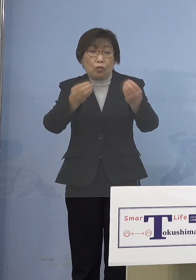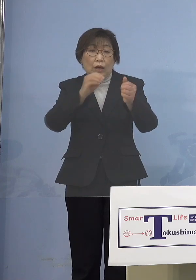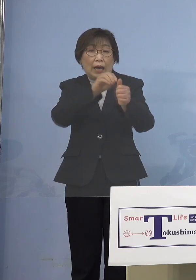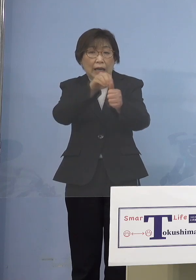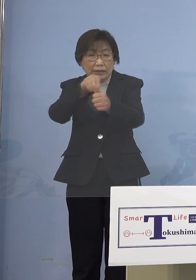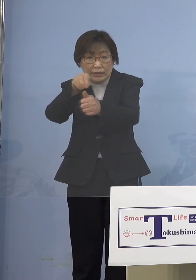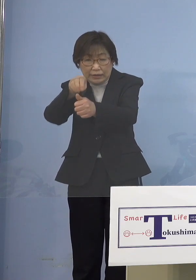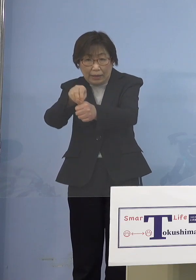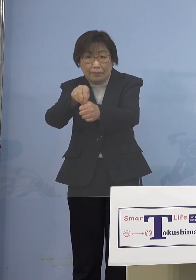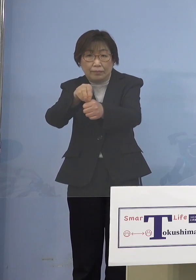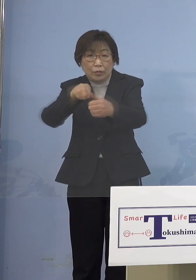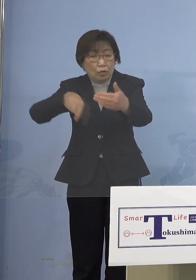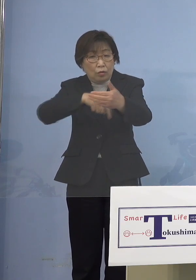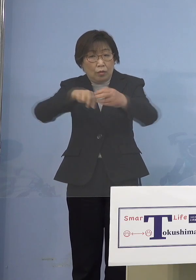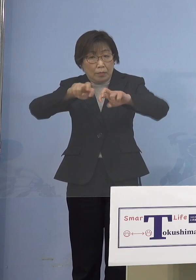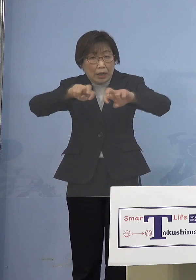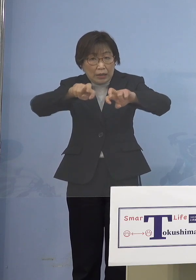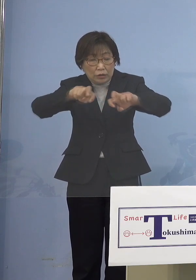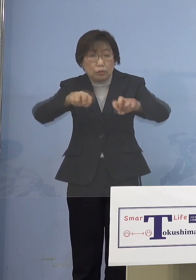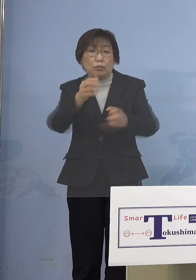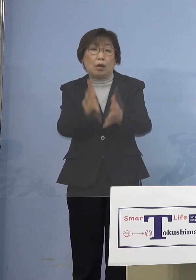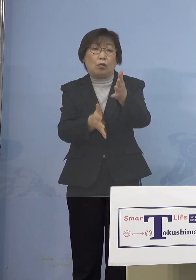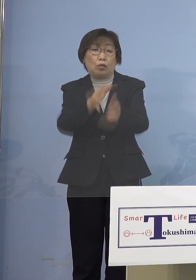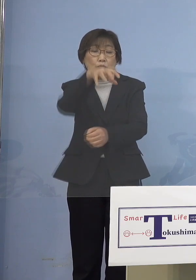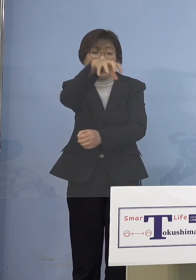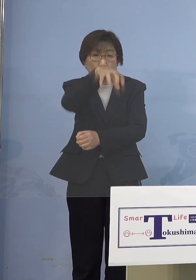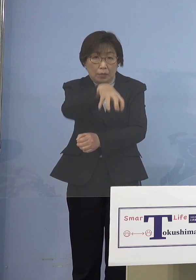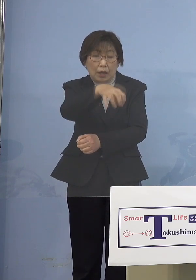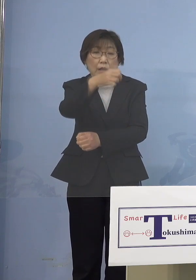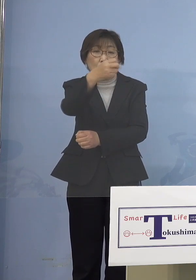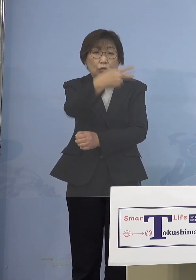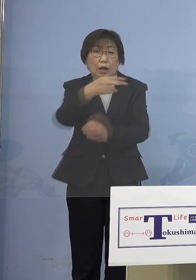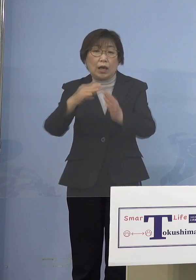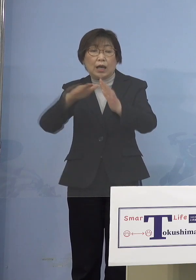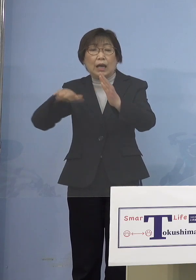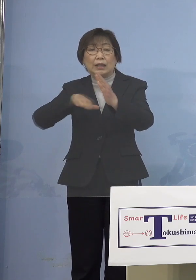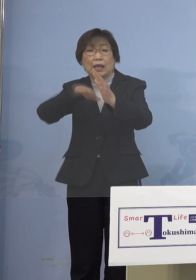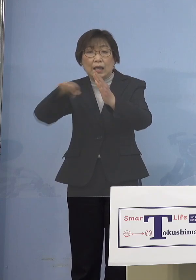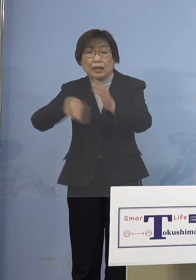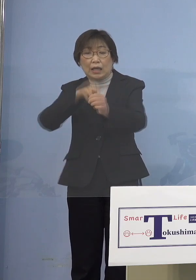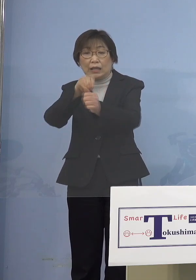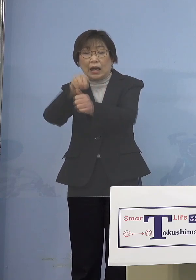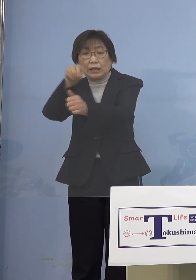やはり保育の場であったり あるいは家庭内感染を抑えなければ